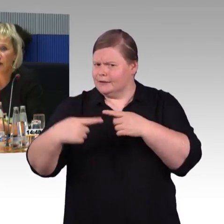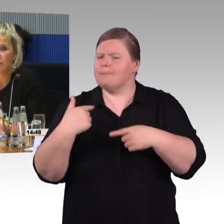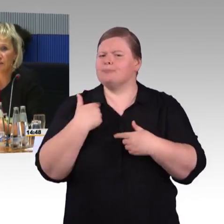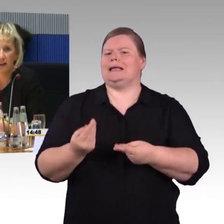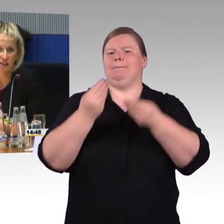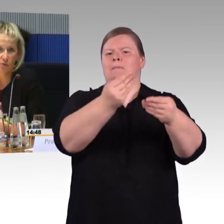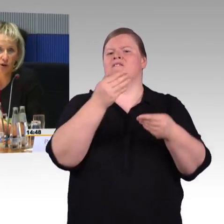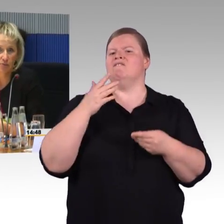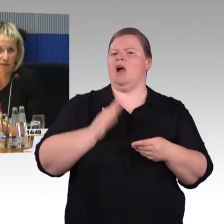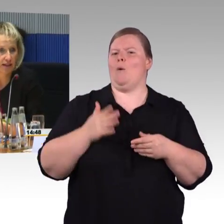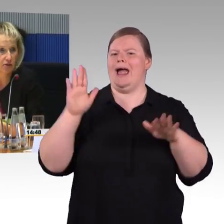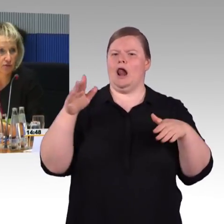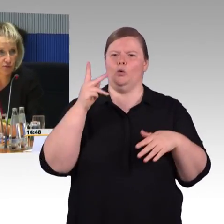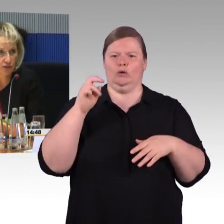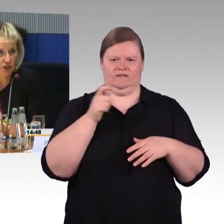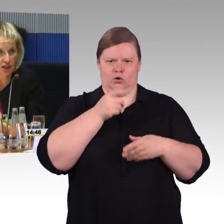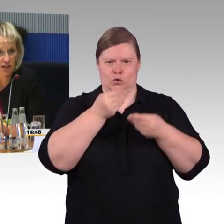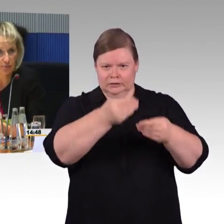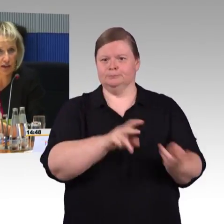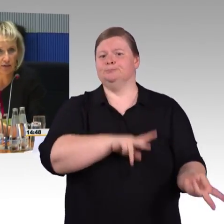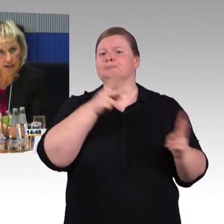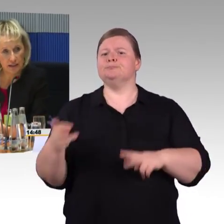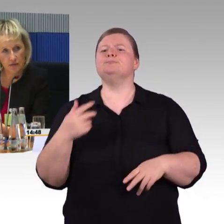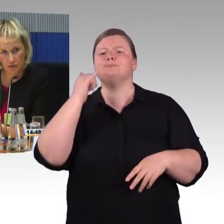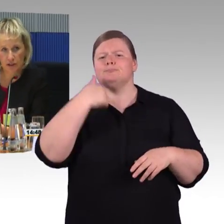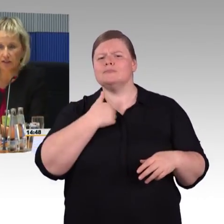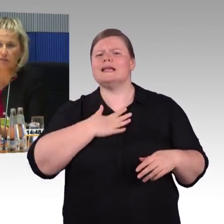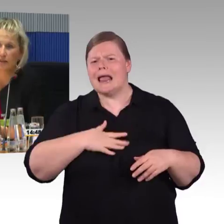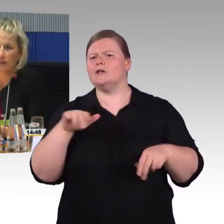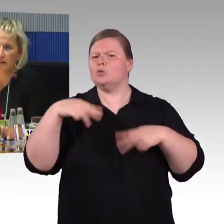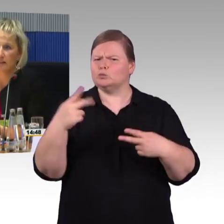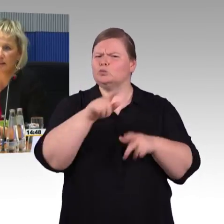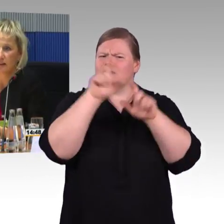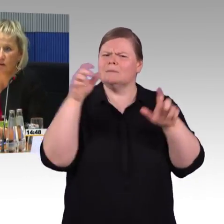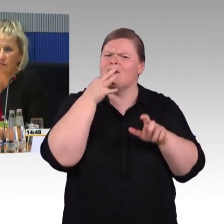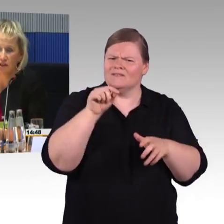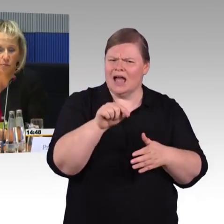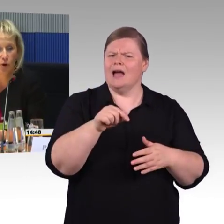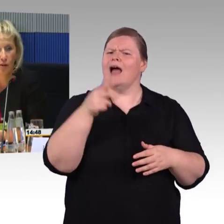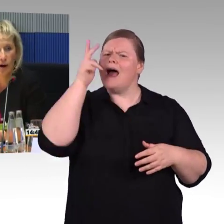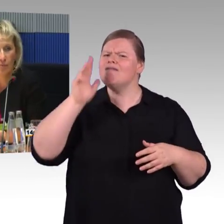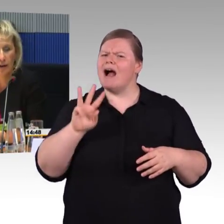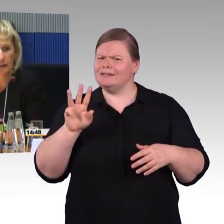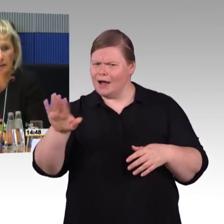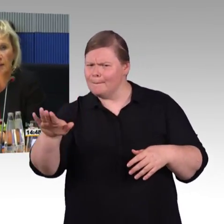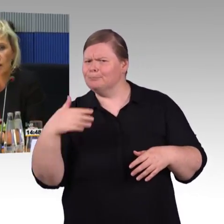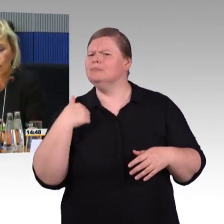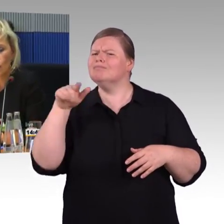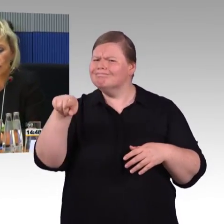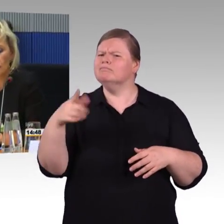Wir haben das erste Programm 2005 erstellt, mittlerweile sind wir im dritten und werden nächstes Jahr dann auch im vierten Programm arbeiten.